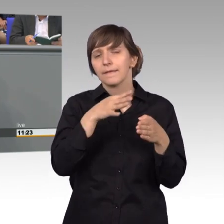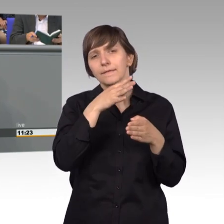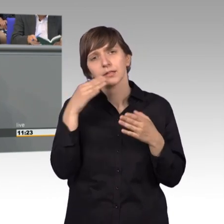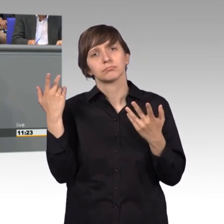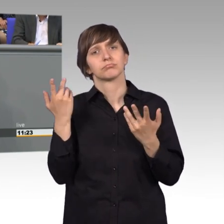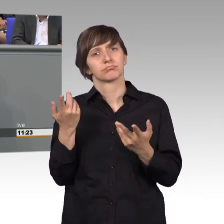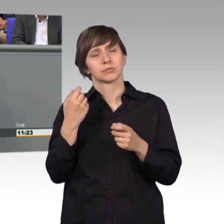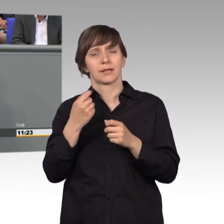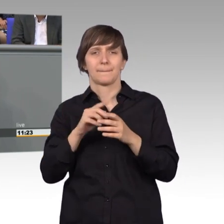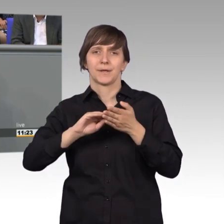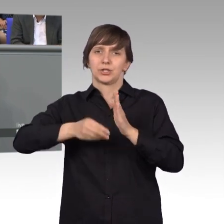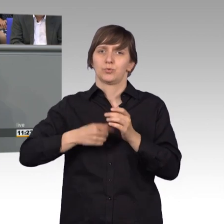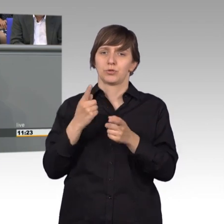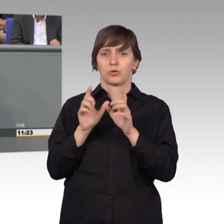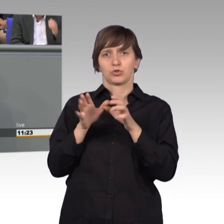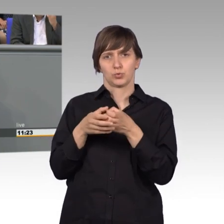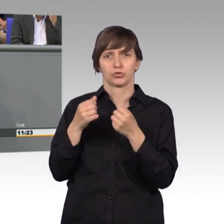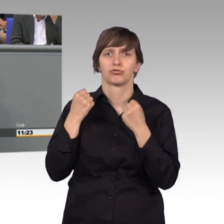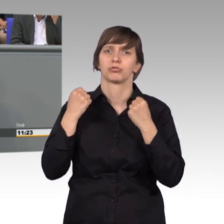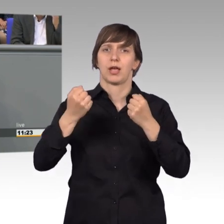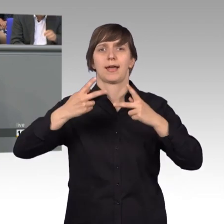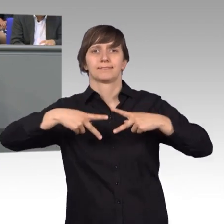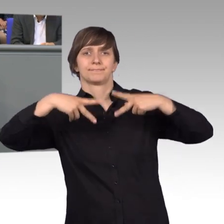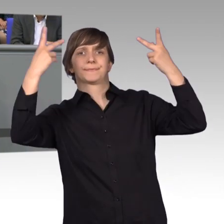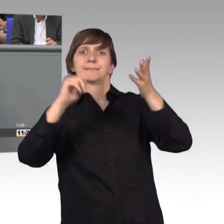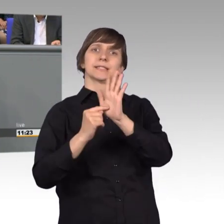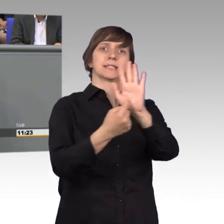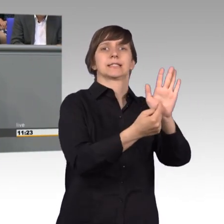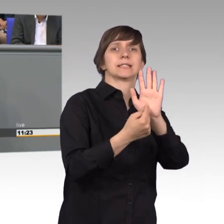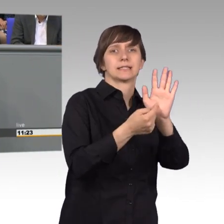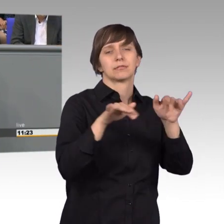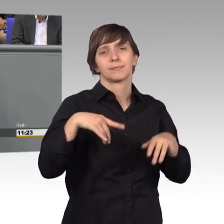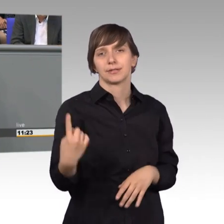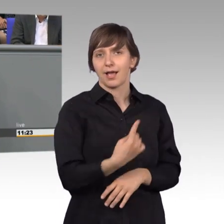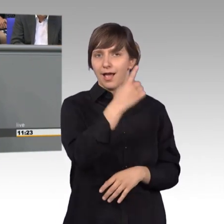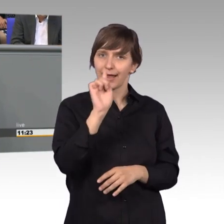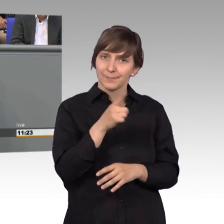nicht hier auf der großen Bühne stattfindet. Wir debattieren einmal im Jahr hier diesen Bericht. Aber die eigentliche Kernarbeit,